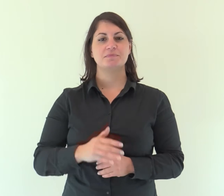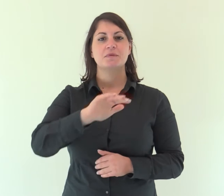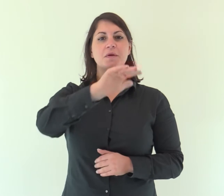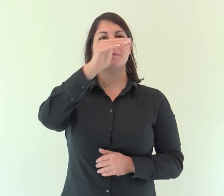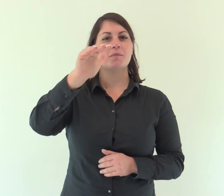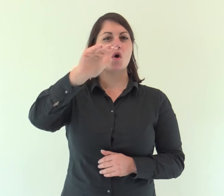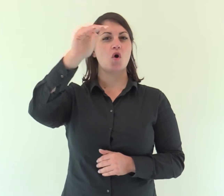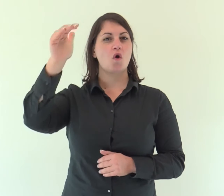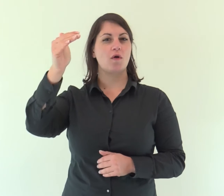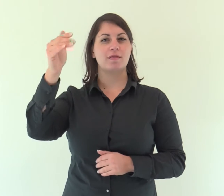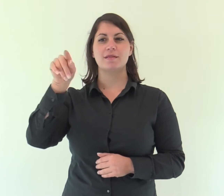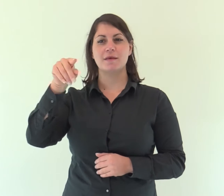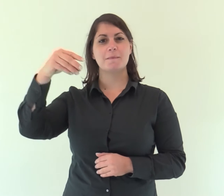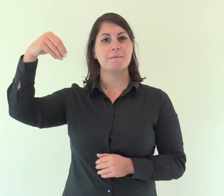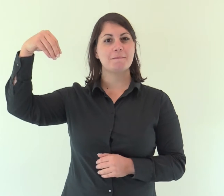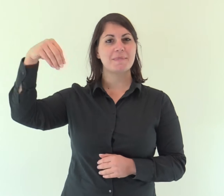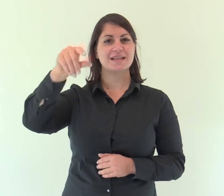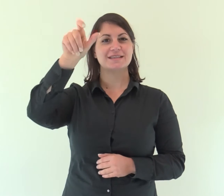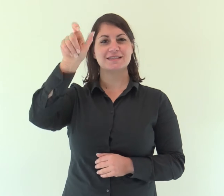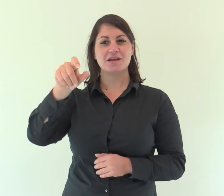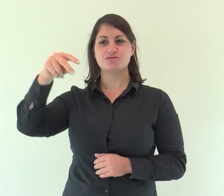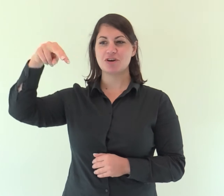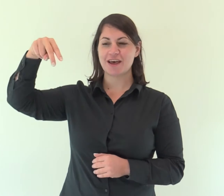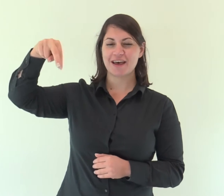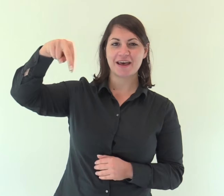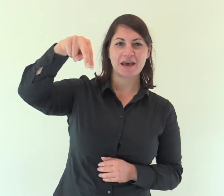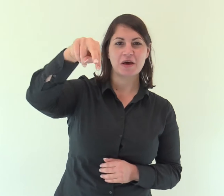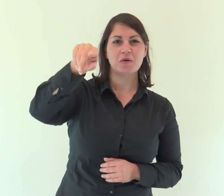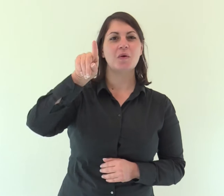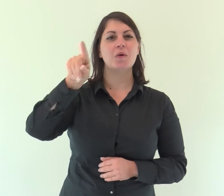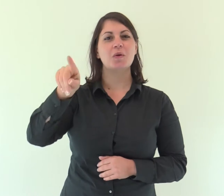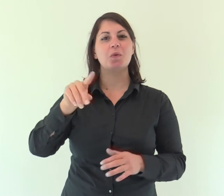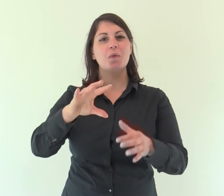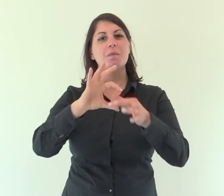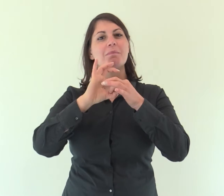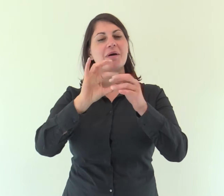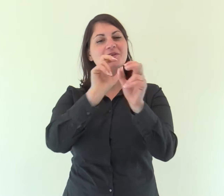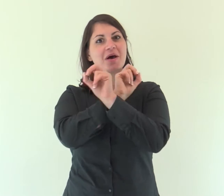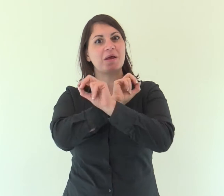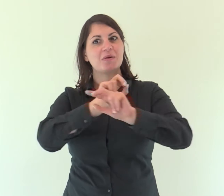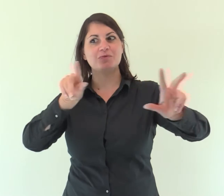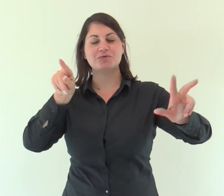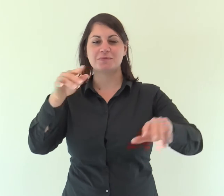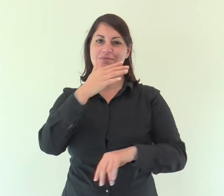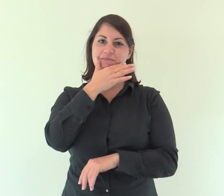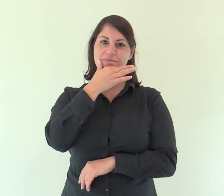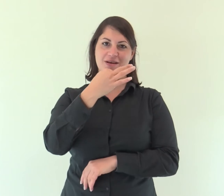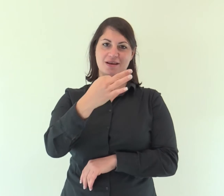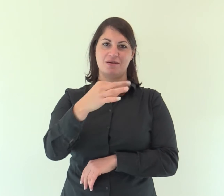Come sono belli sui monti i piedi del messaggero che annuncia la pace,